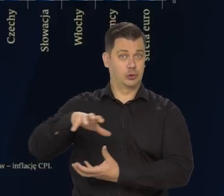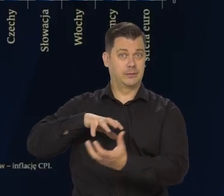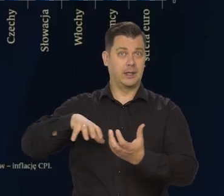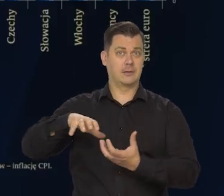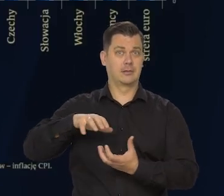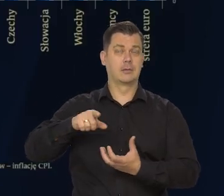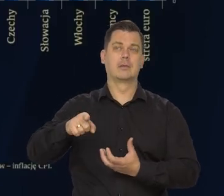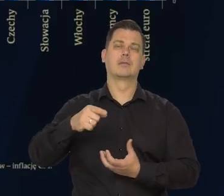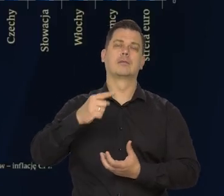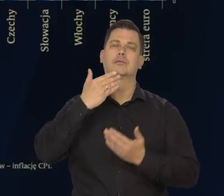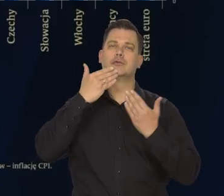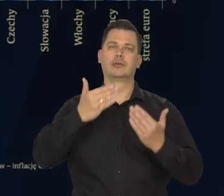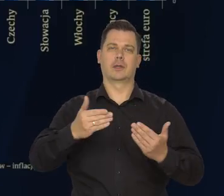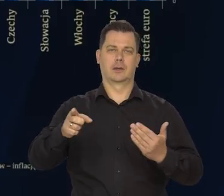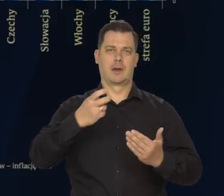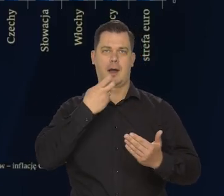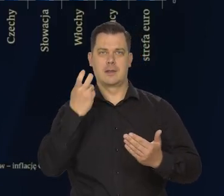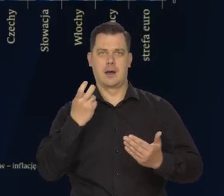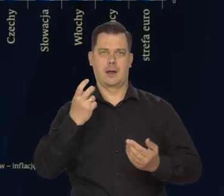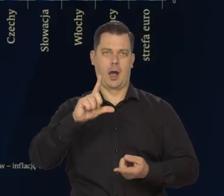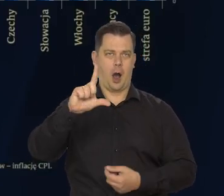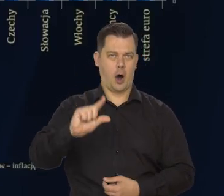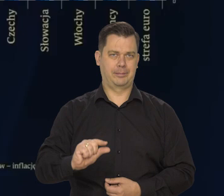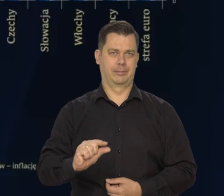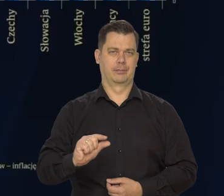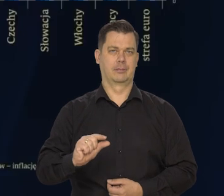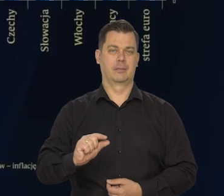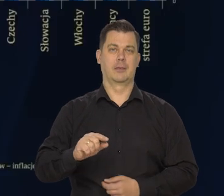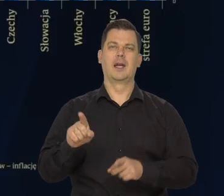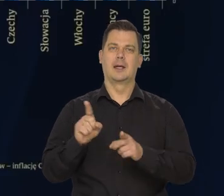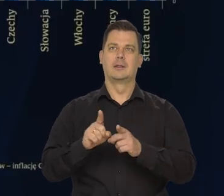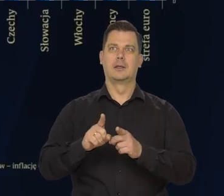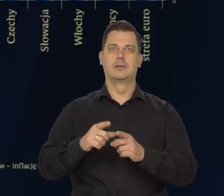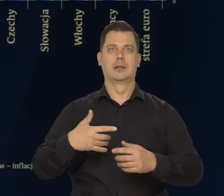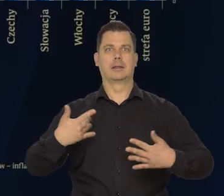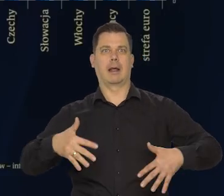obniżanie się cen surowców, energii, ale też złagodzenie napięć.